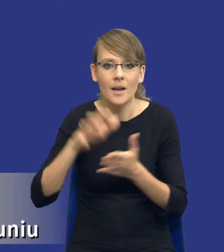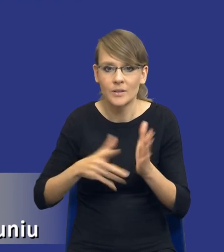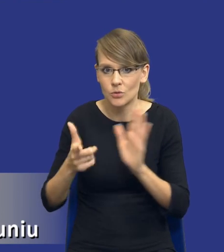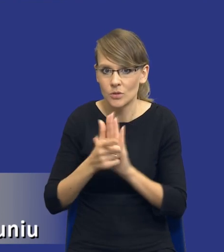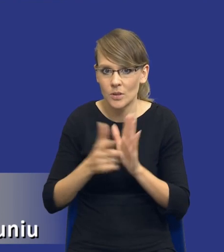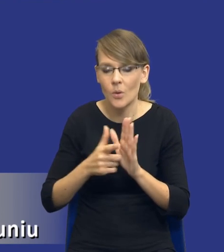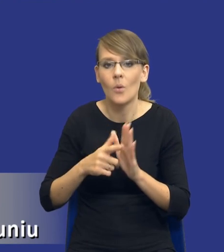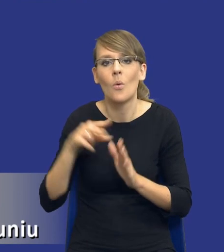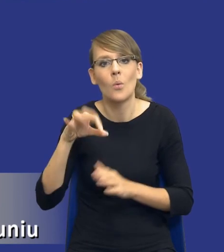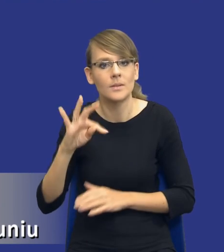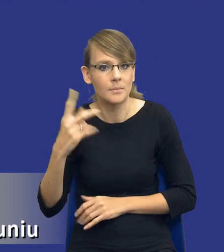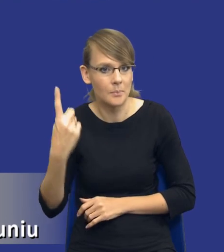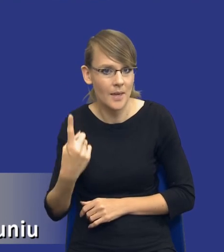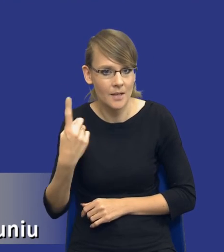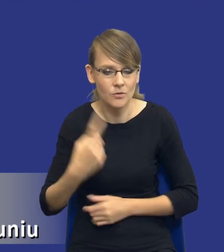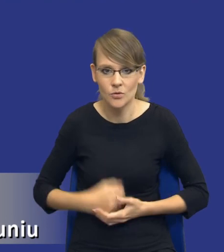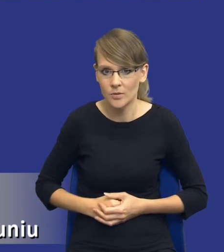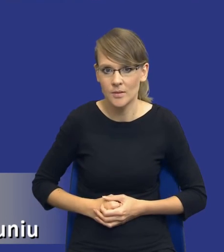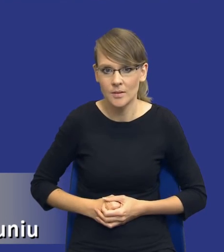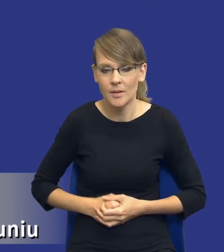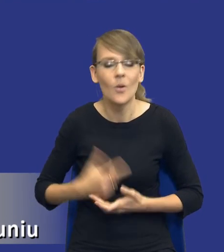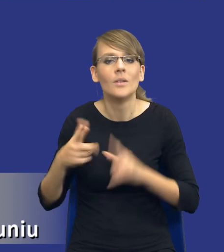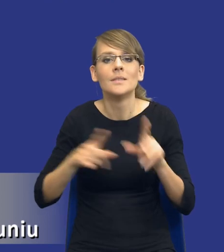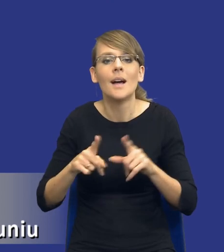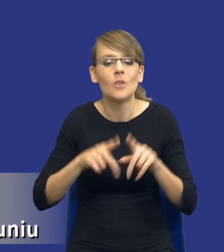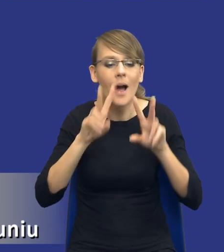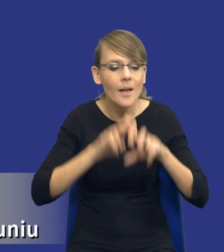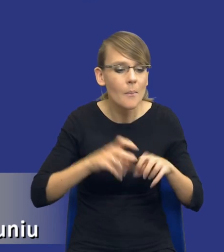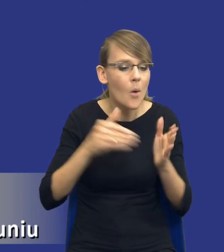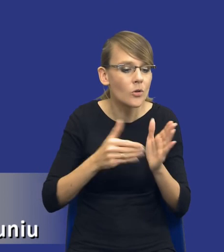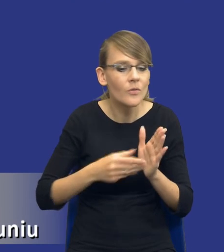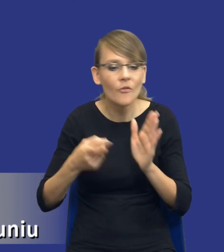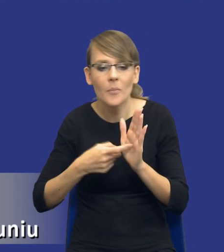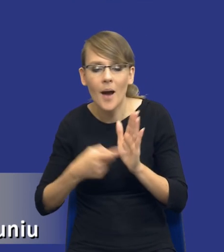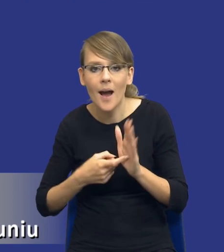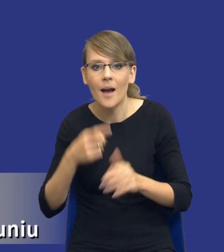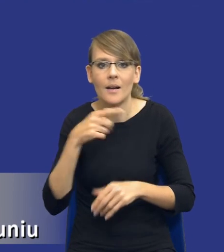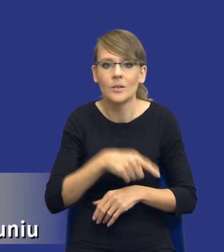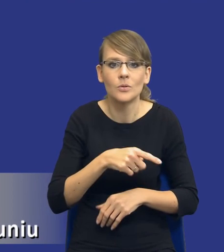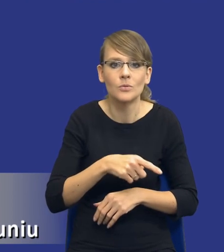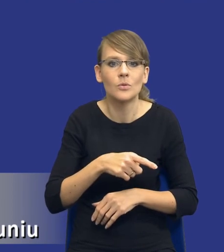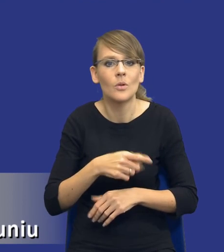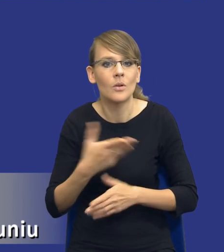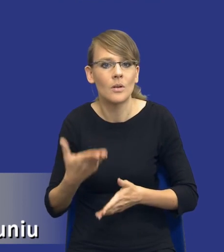ustępie 1. Bo to nie jest tak, drodzy Państwo, że analiza potrzeb i wymagań to jest instrument, który w pewnej próżni,